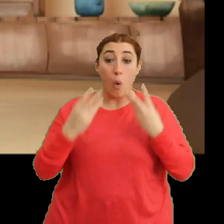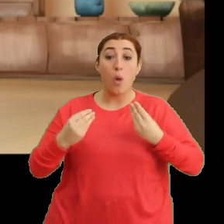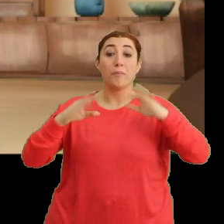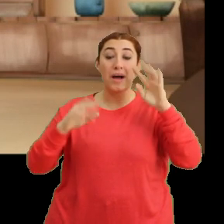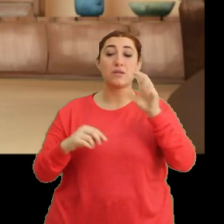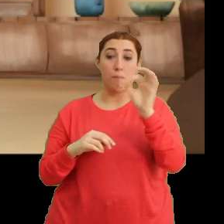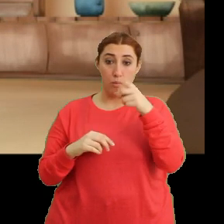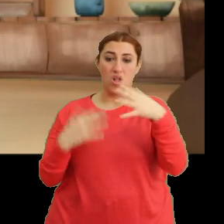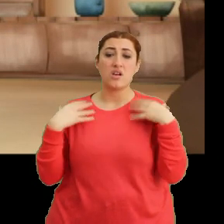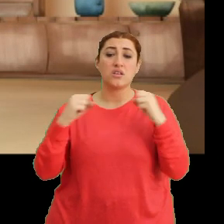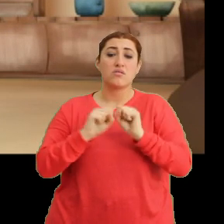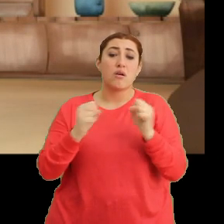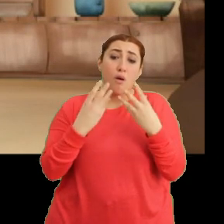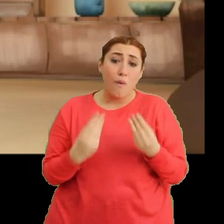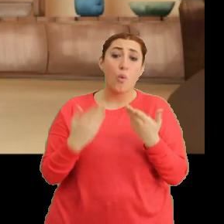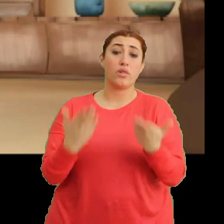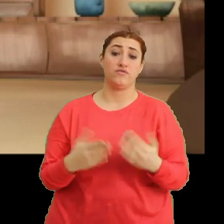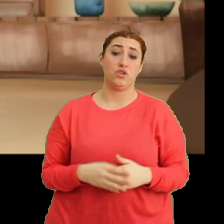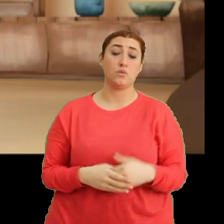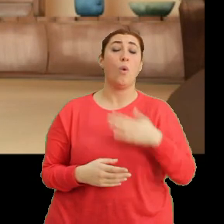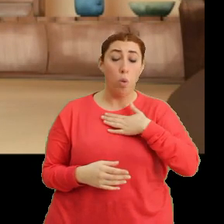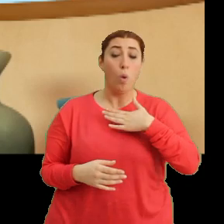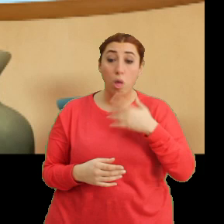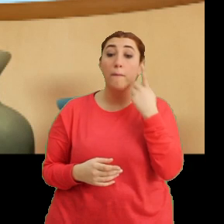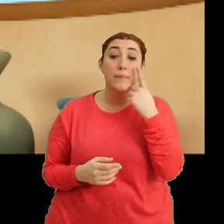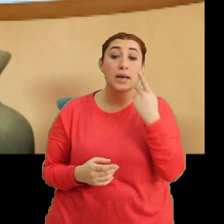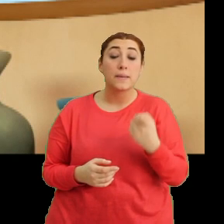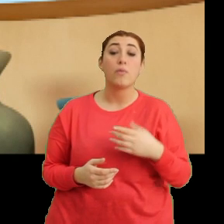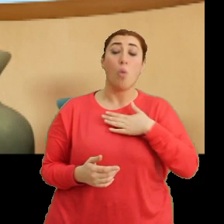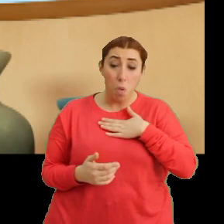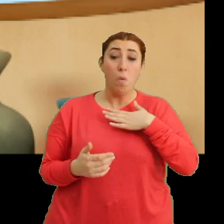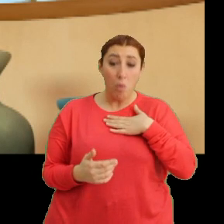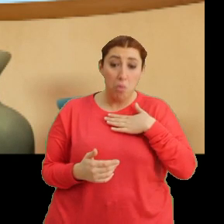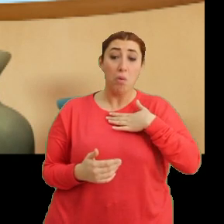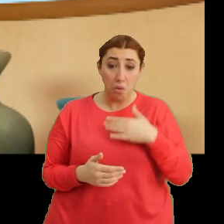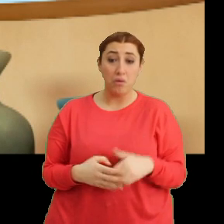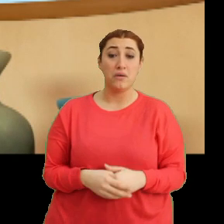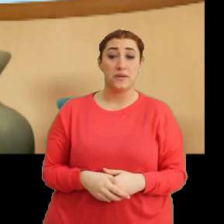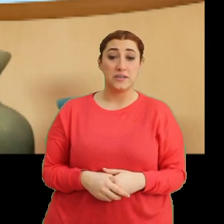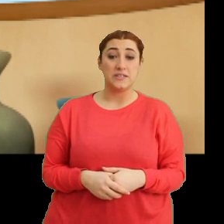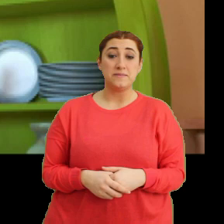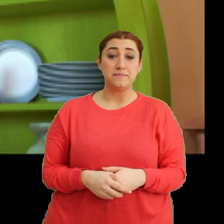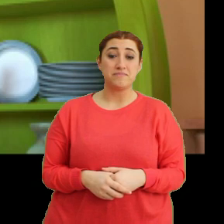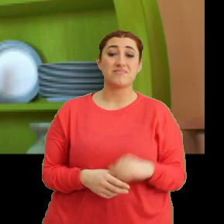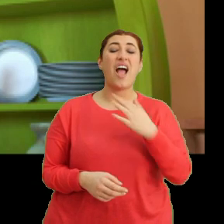...işte böyle sağlığına zarar verirsin. Öksür bakayım. Öhö öhö öhö. Öhö öhö. Şey annem...